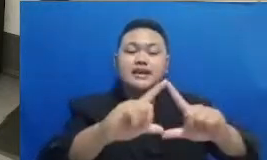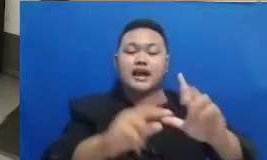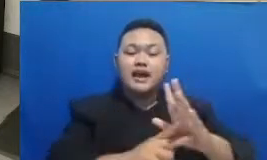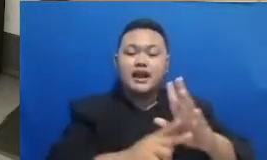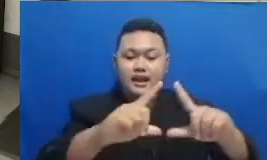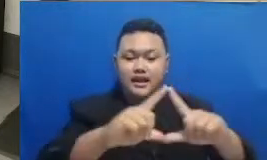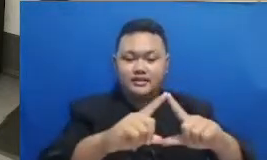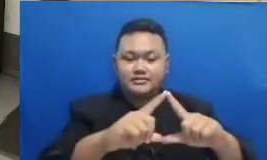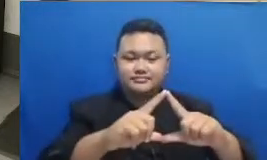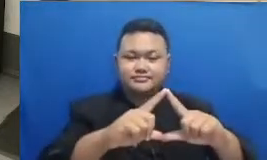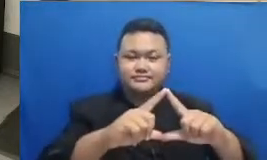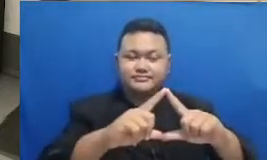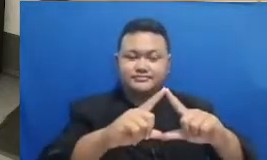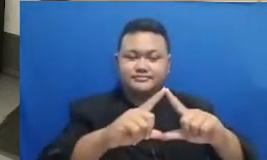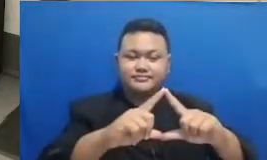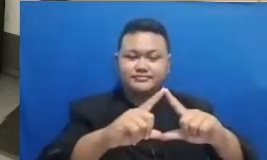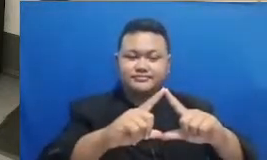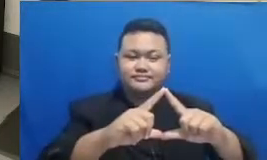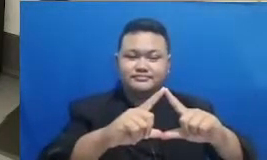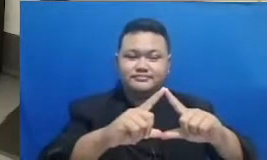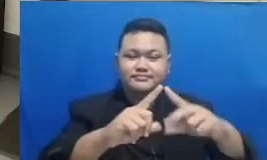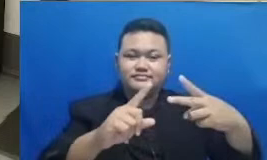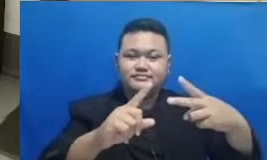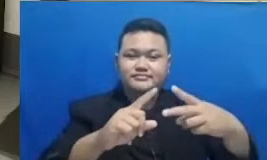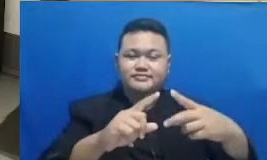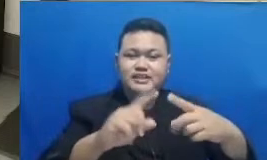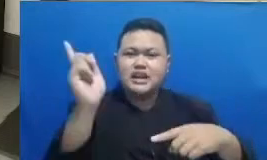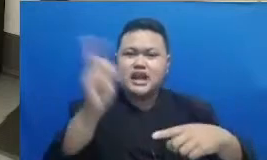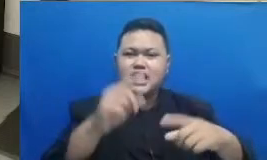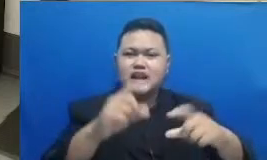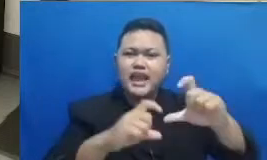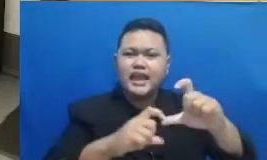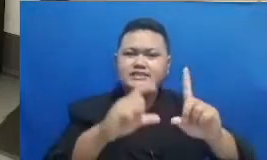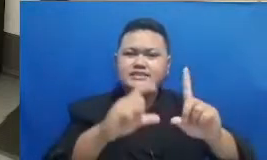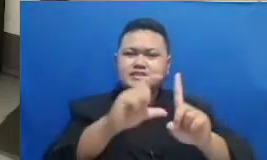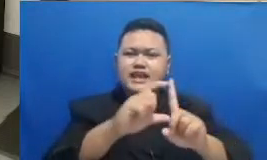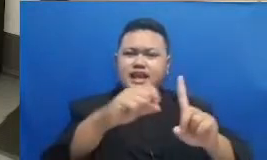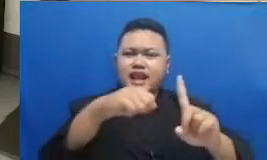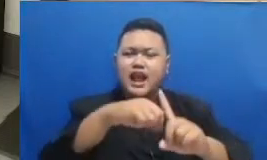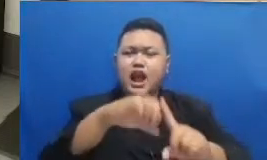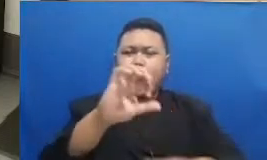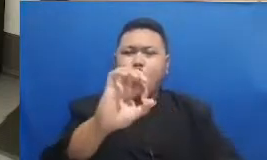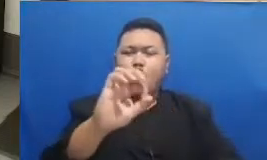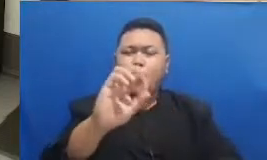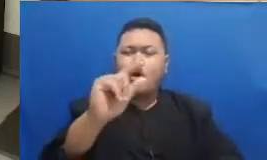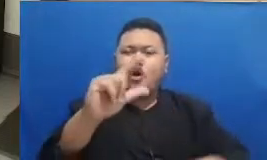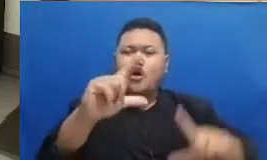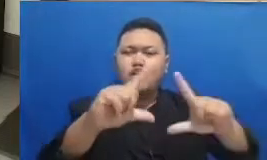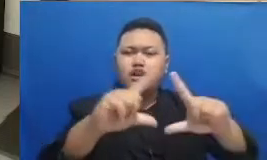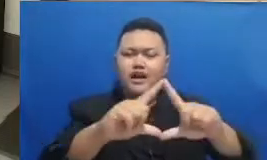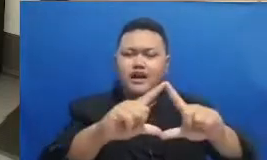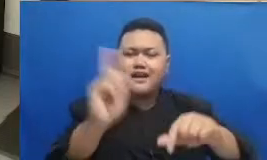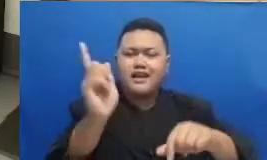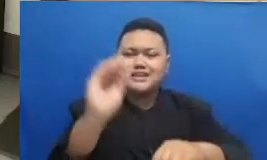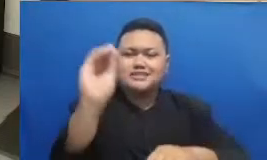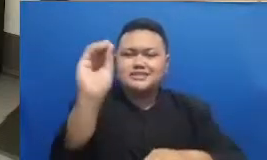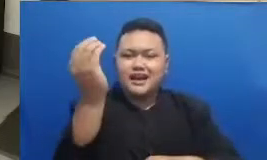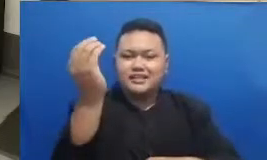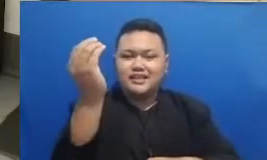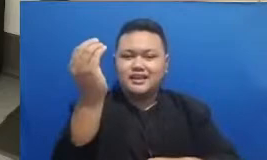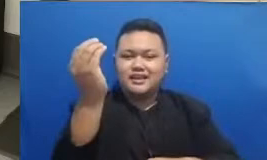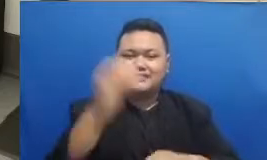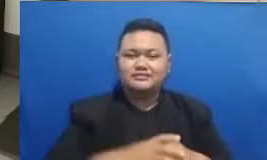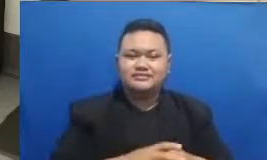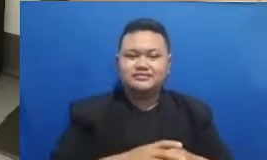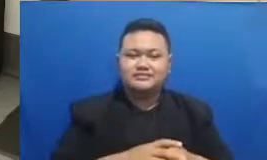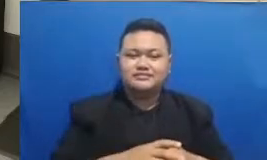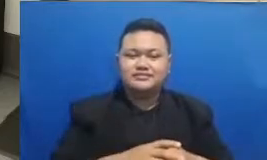Hai SDK oraet Labora BSD Jakarta MRT ya Ibu Febriana selamat Ibu Febriana itulah pemenang